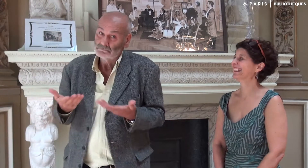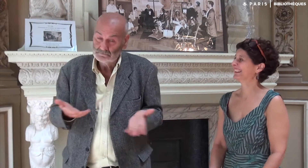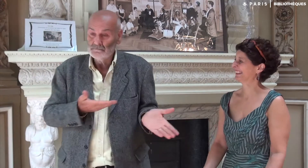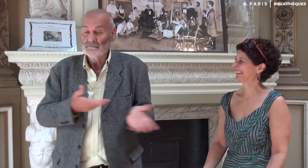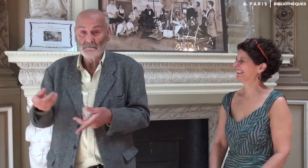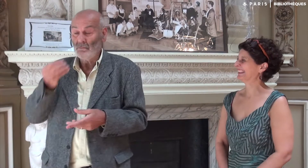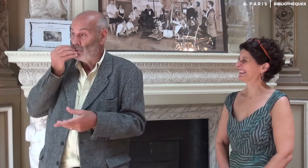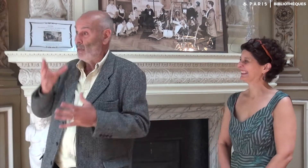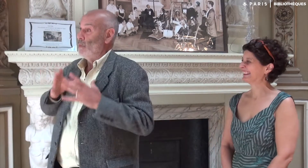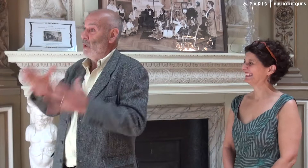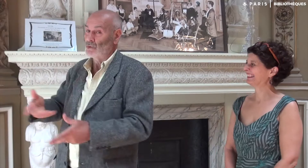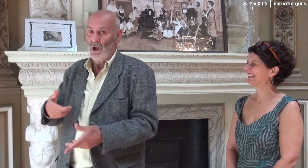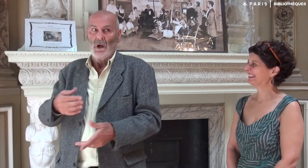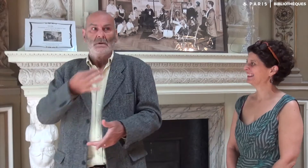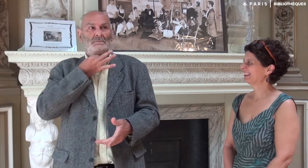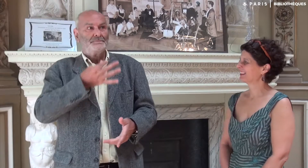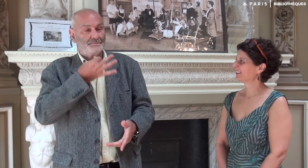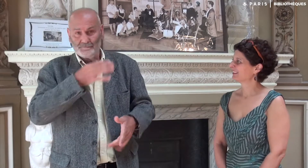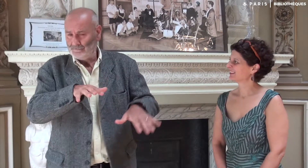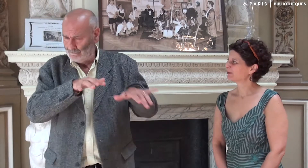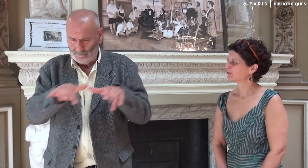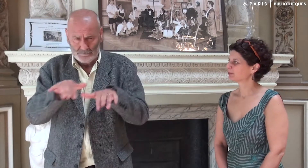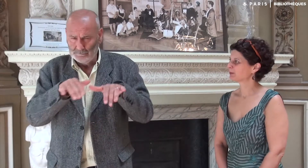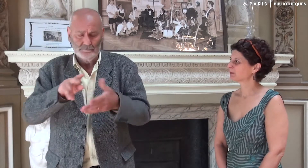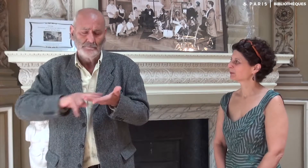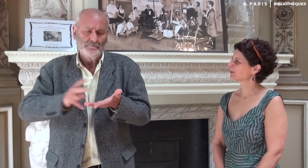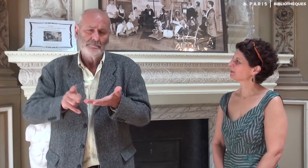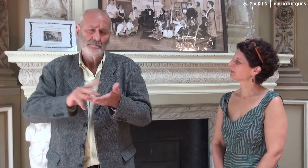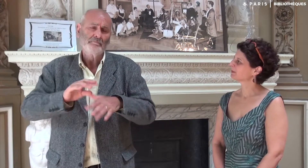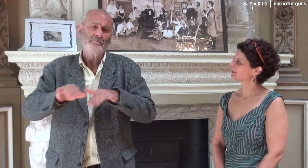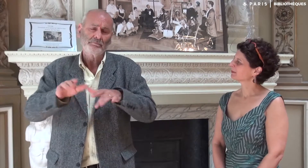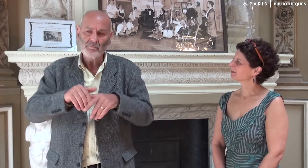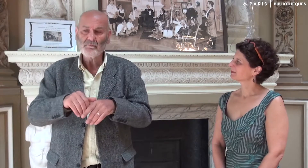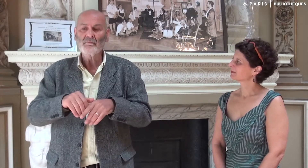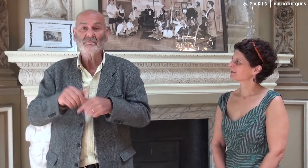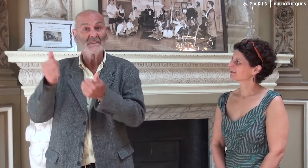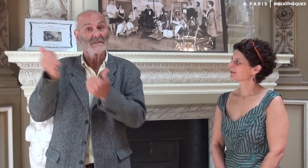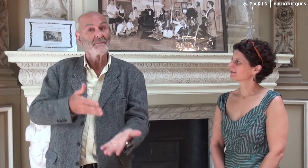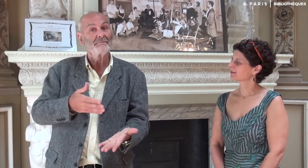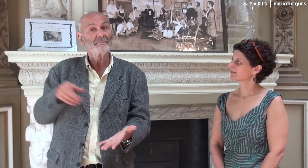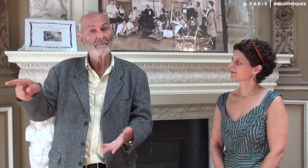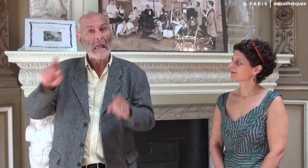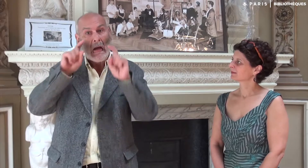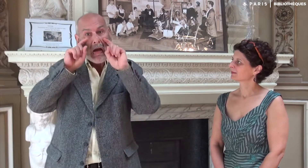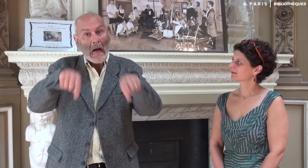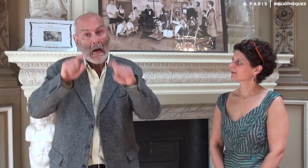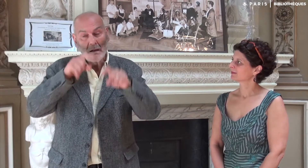et lui ai souhaité bon courage... Devant la montagne de travail, elle a traduit sans relâche… Cela lui est même arrivé de pleurer !